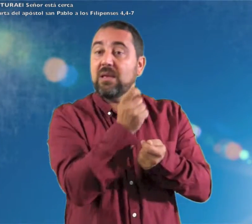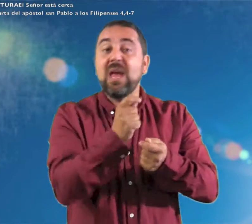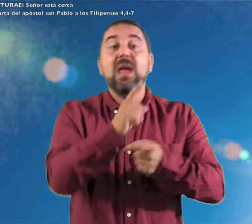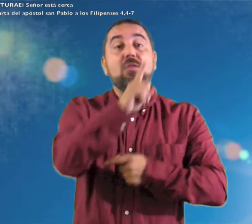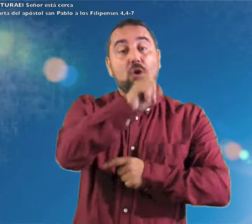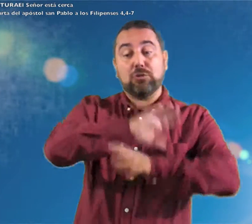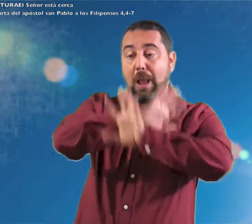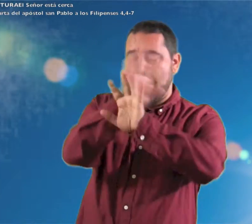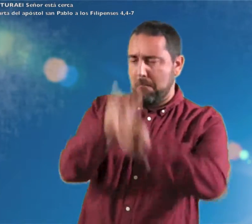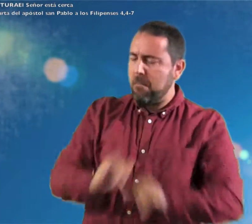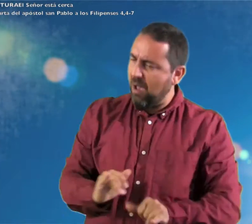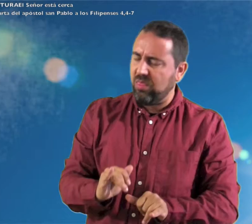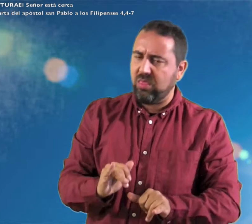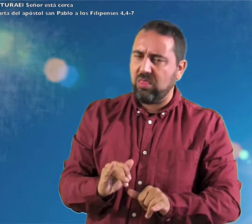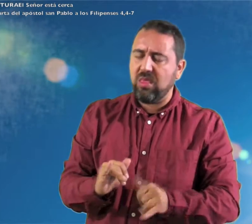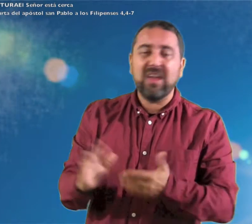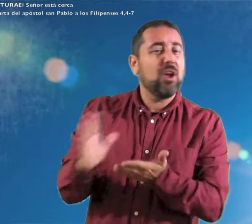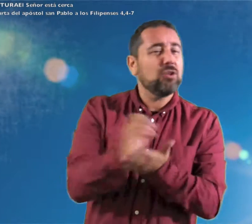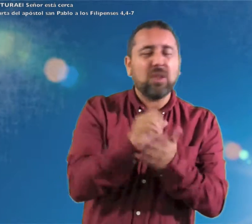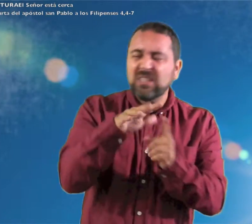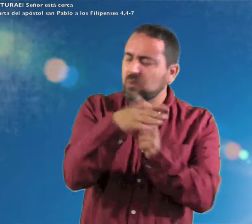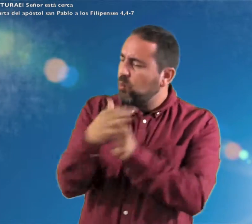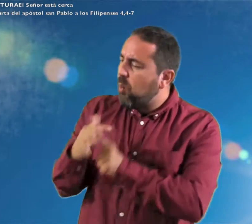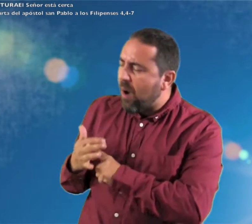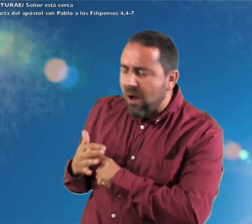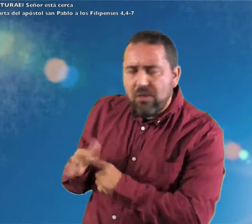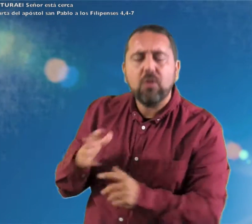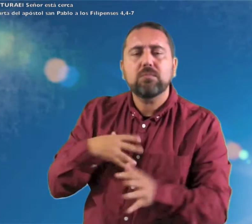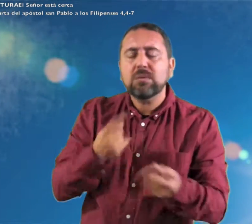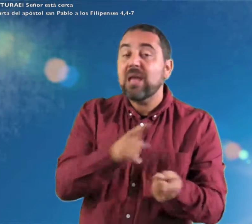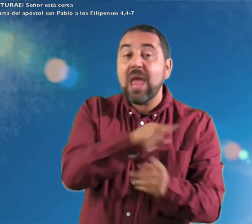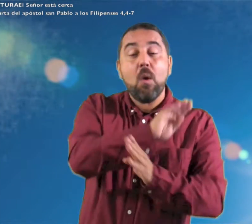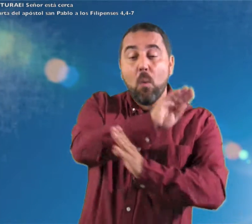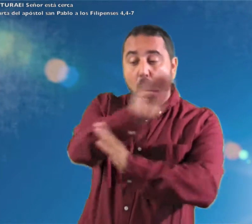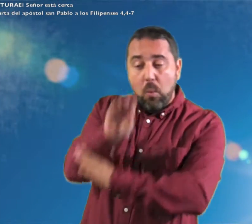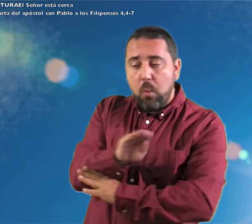a Dios. Y la paz de dios que sobrepasa